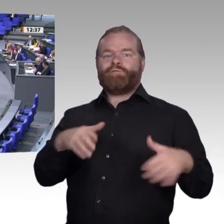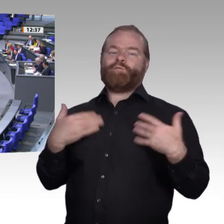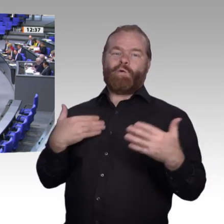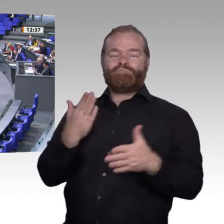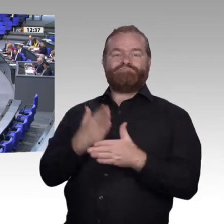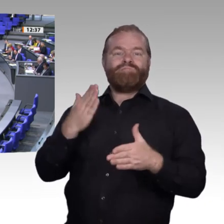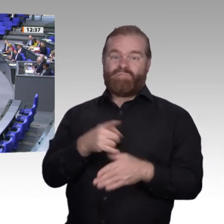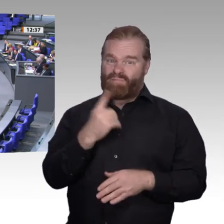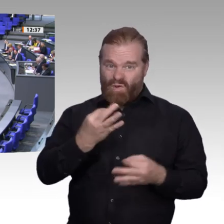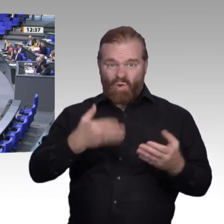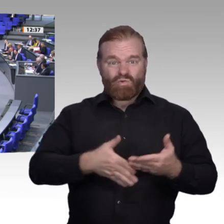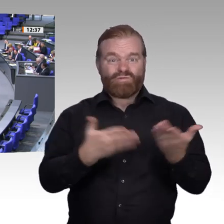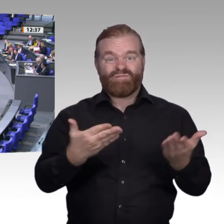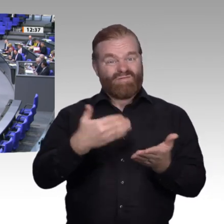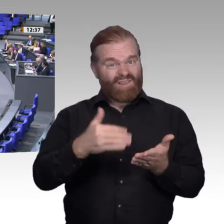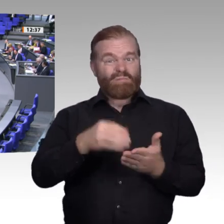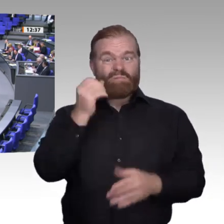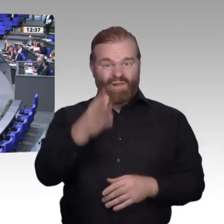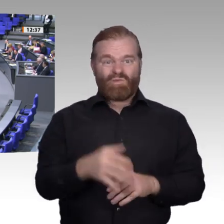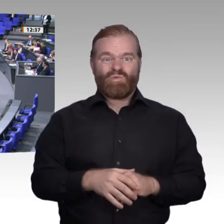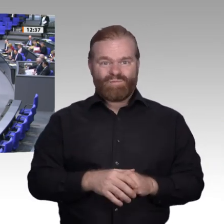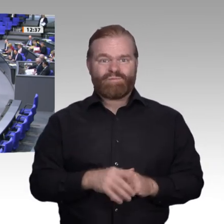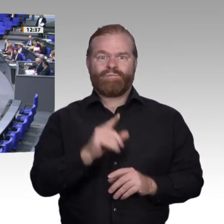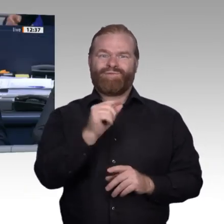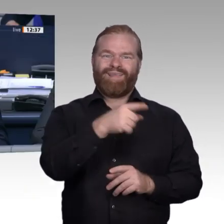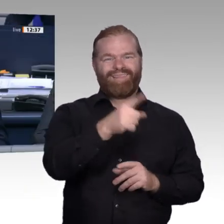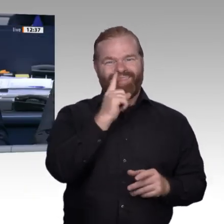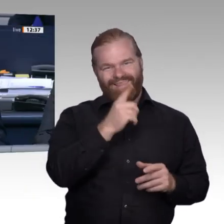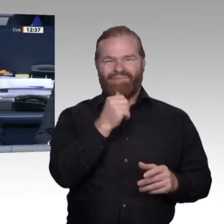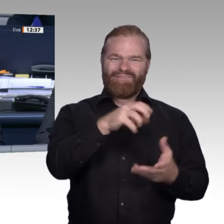Vielen Dank, Herr Kollege Albani. – Damit ist die Aussprache beendet.